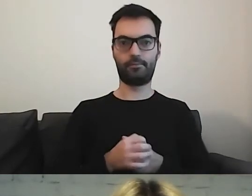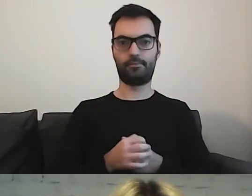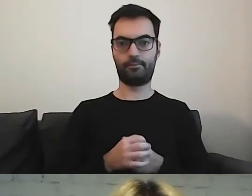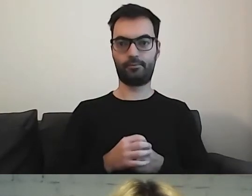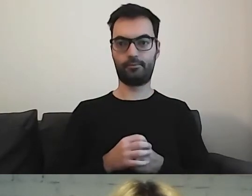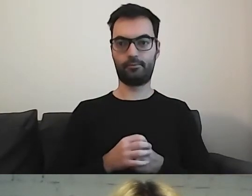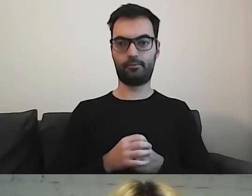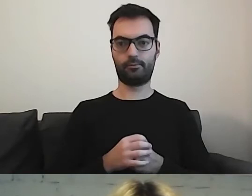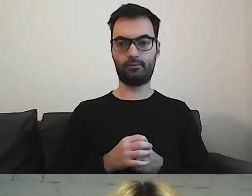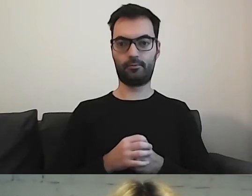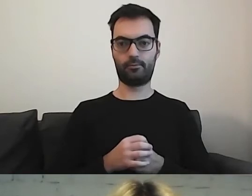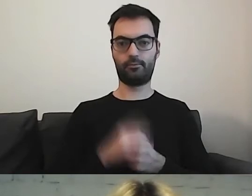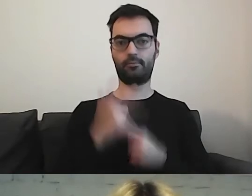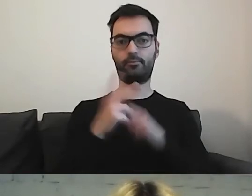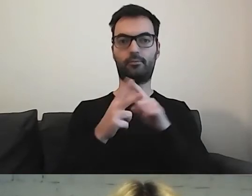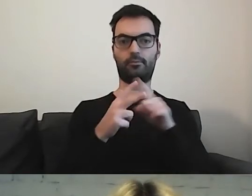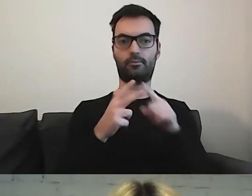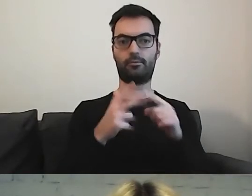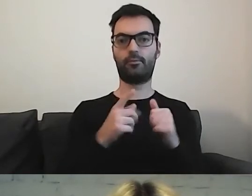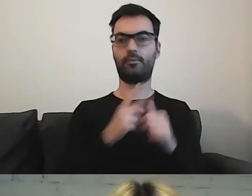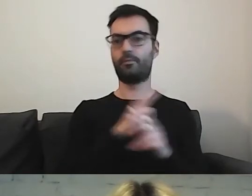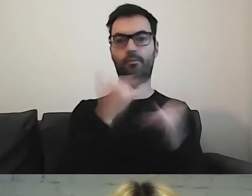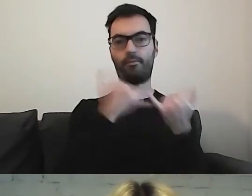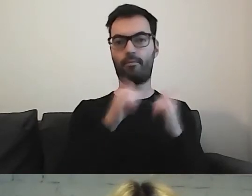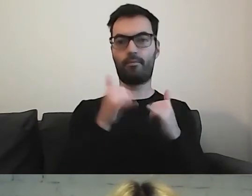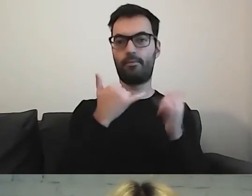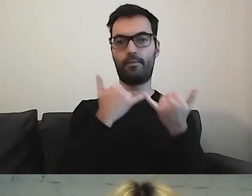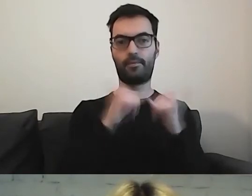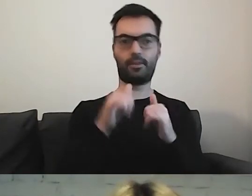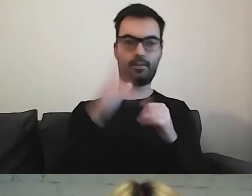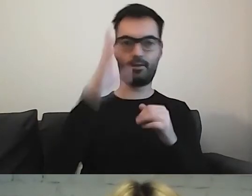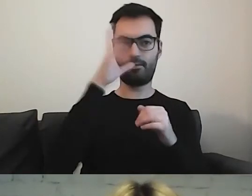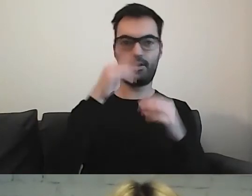Proszę zobaczyć, że każdy z nich jest inaczej sformatowany.